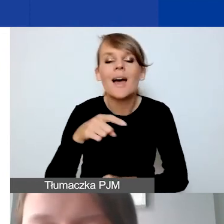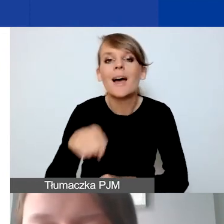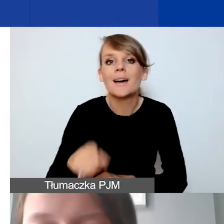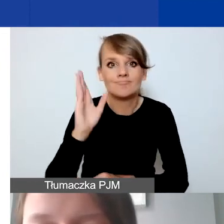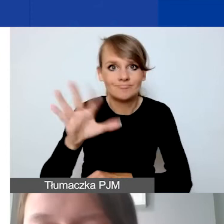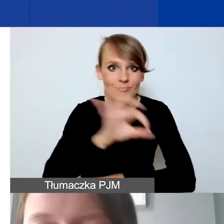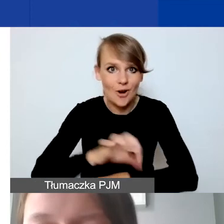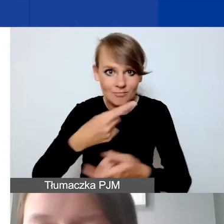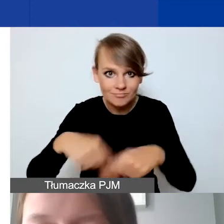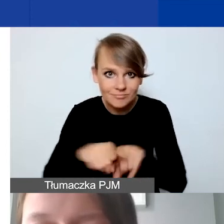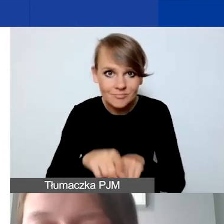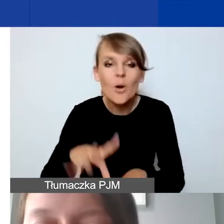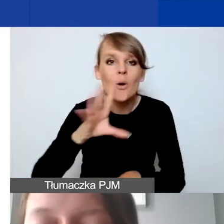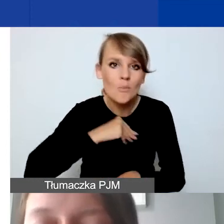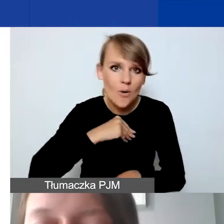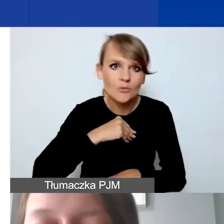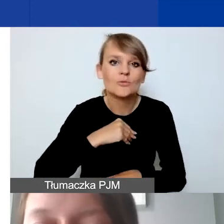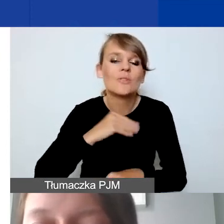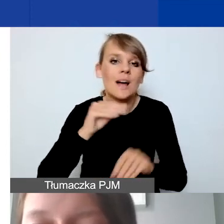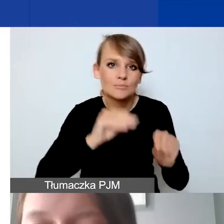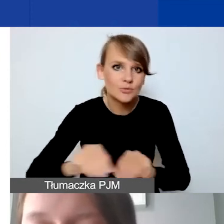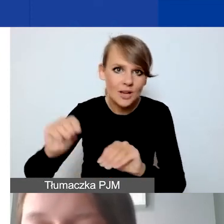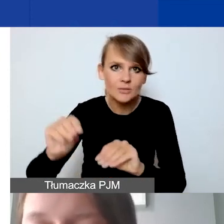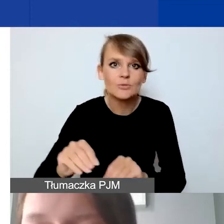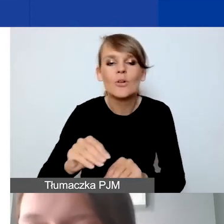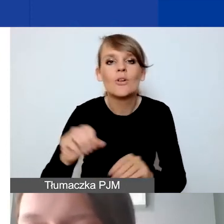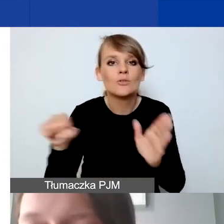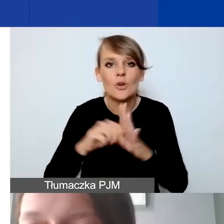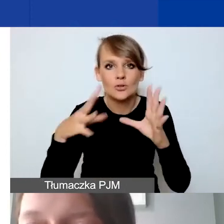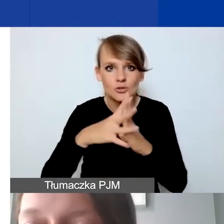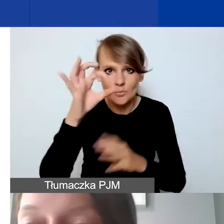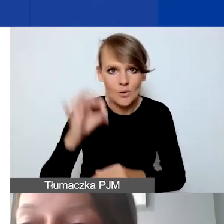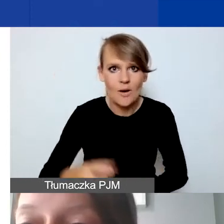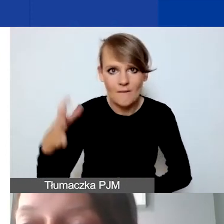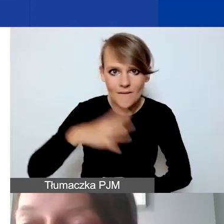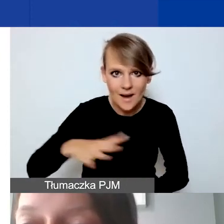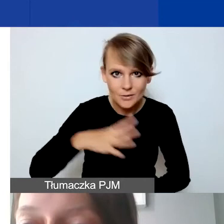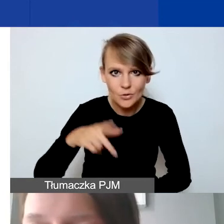będą możliwe przesunięcia do 10% wartości sumy danego działania.